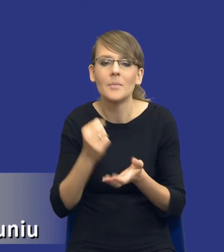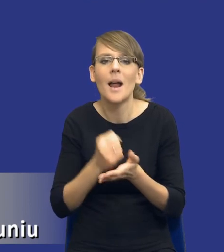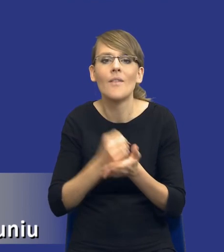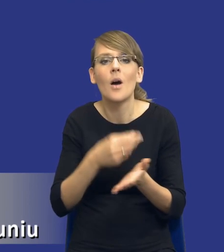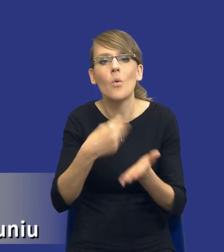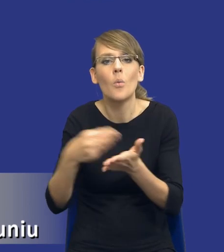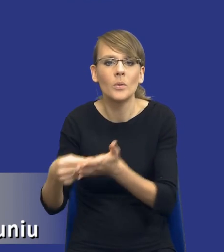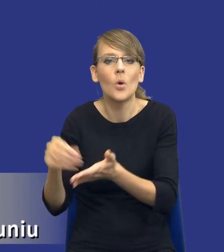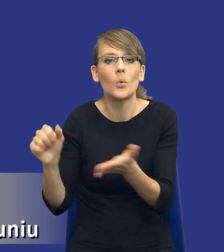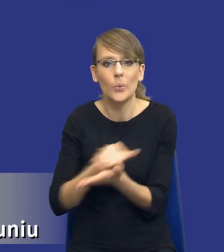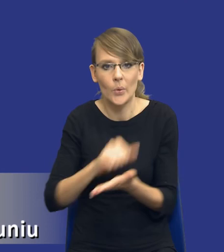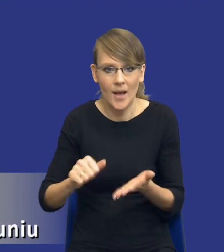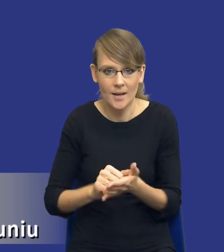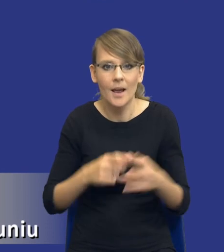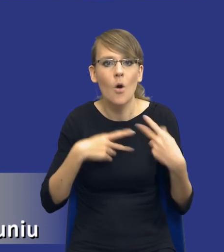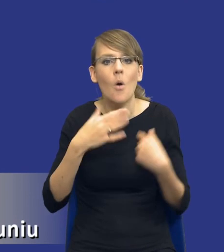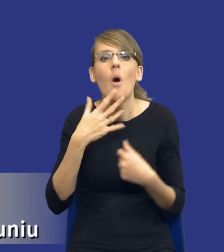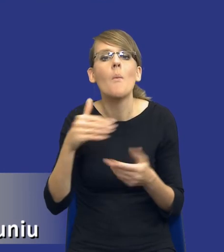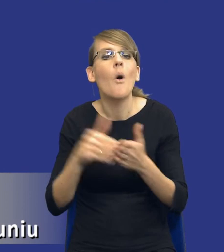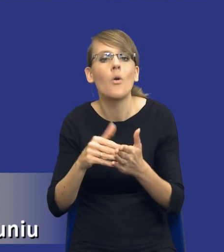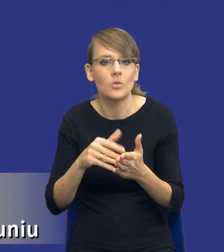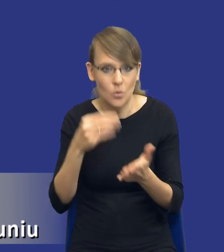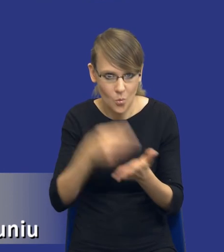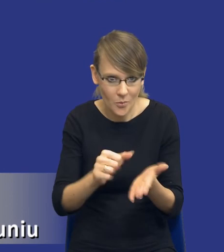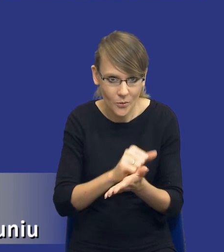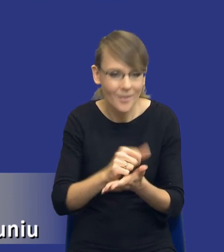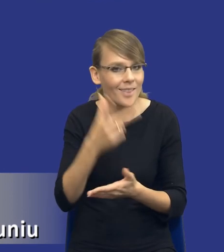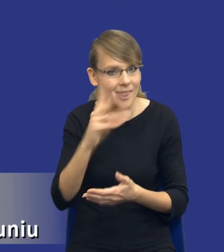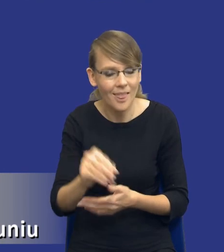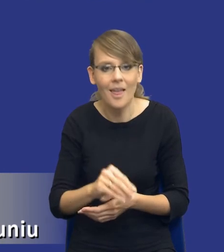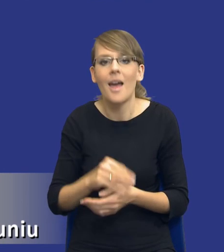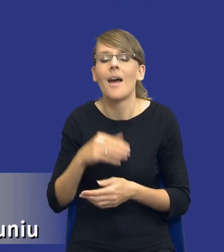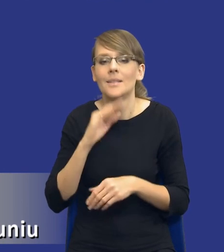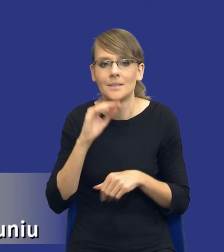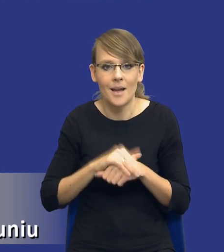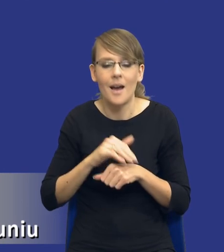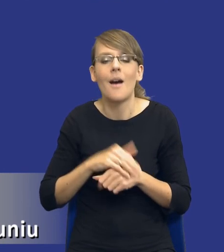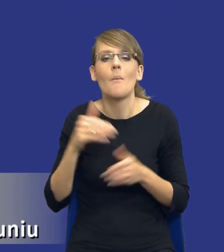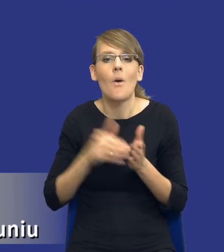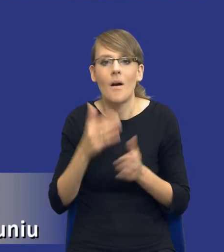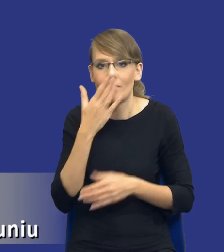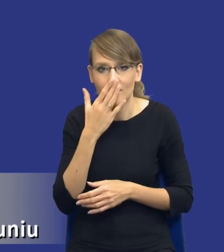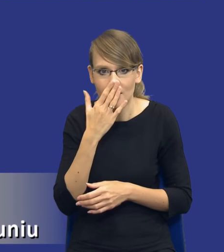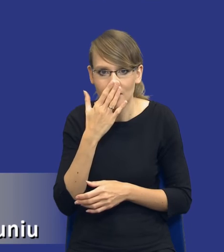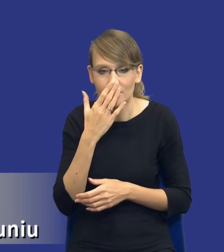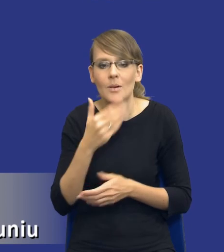Komisja wskazuje, że potrzebą nie jest zakup drukarki, tylko potrzebą zamawiającego jest konieczność drukowania